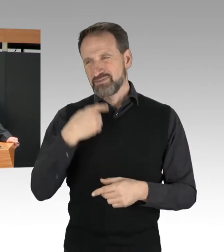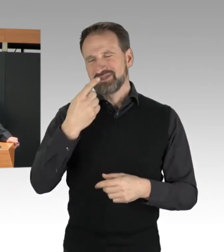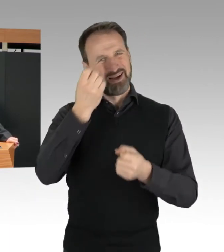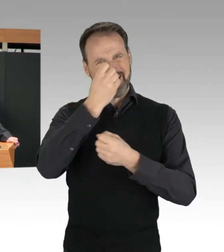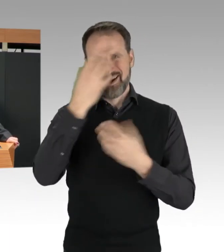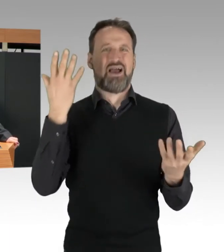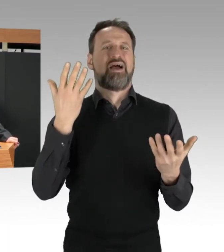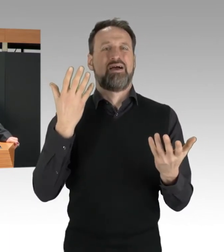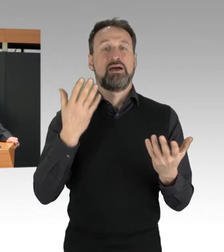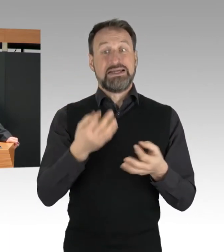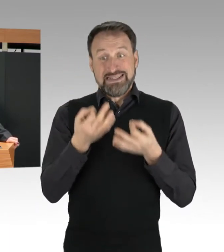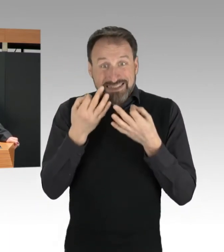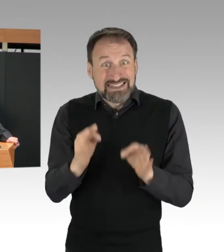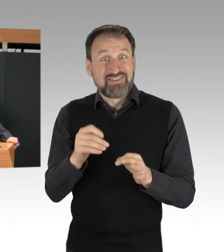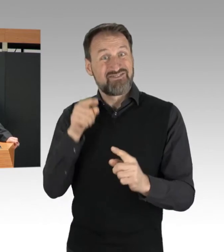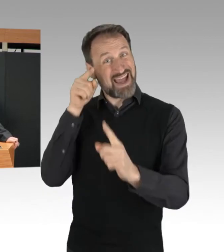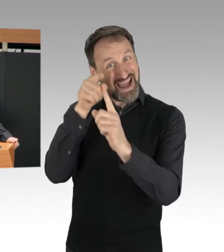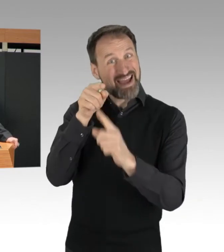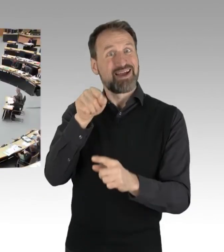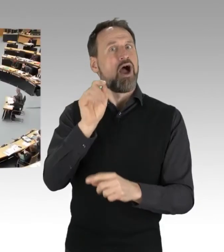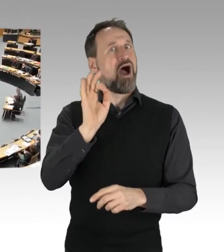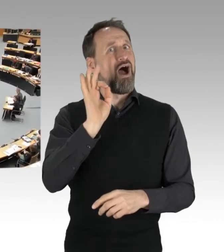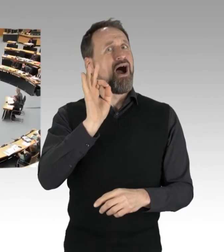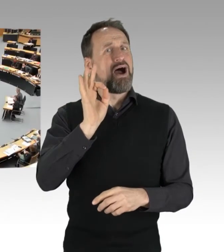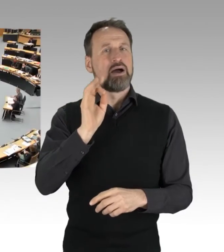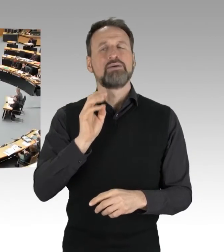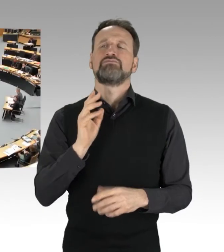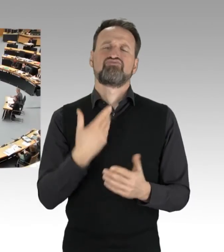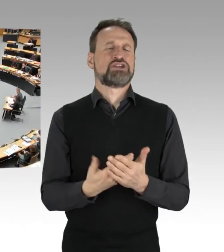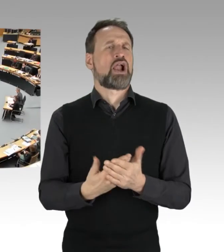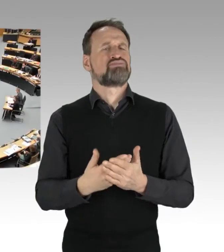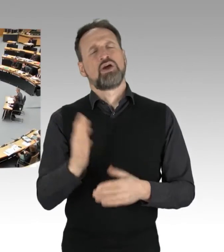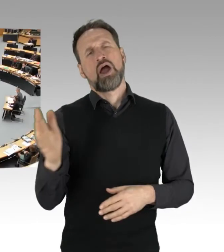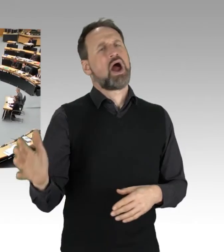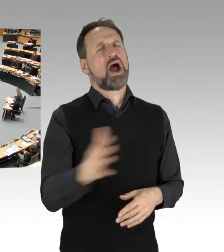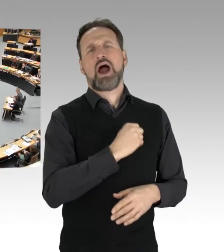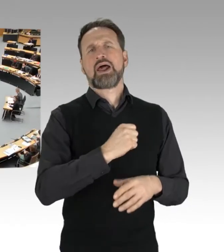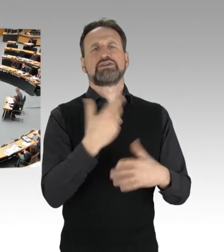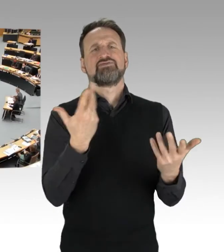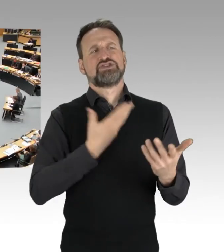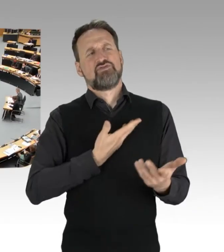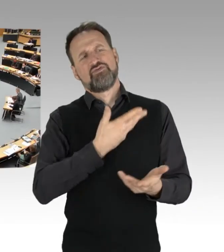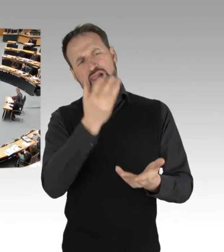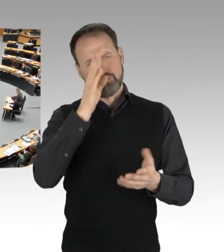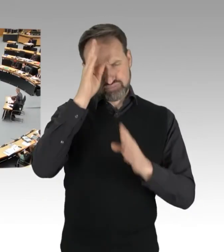(Applaus)